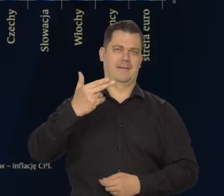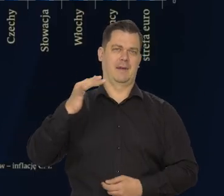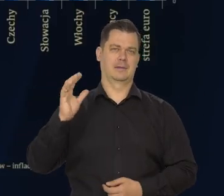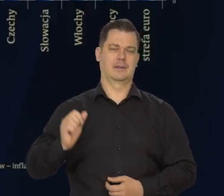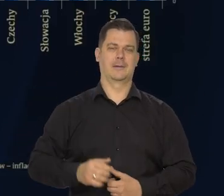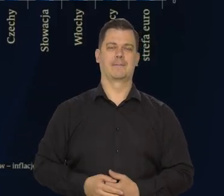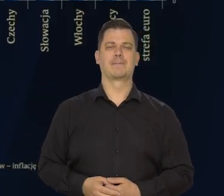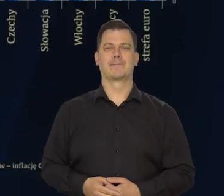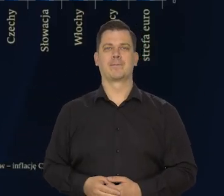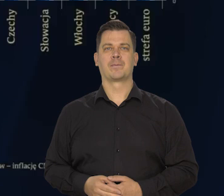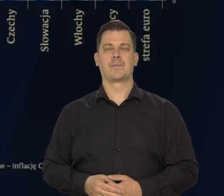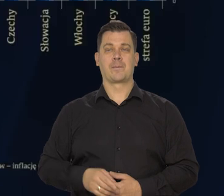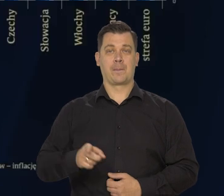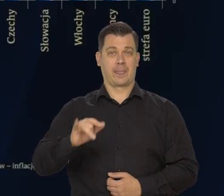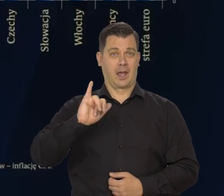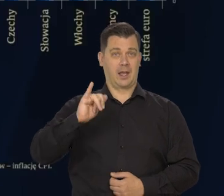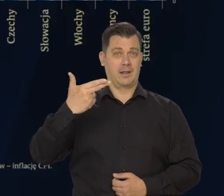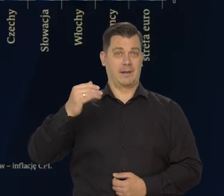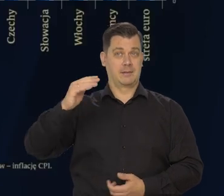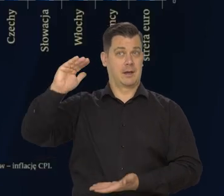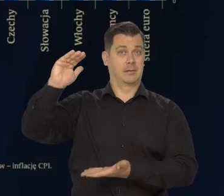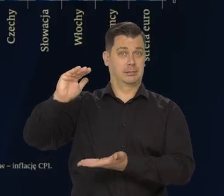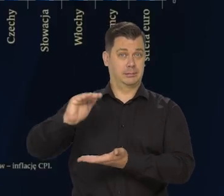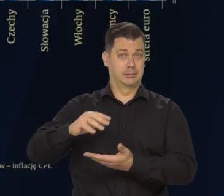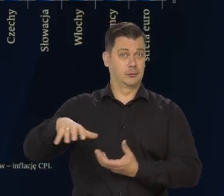Spadkowi inflacji na świecie sprzyja zarówno: